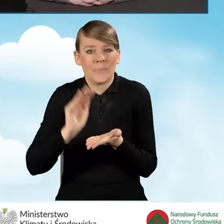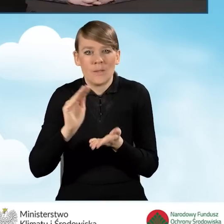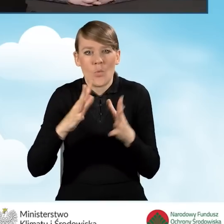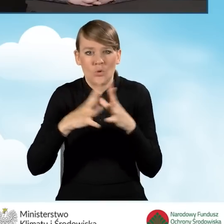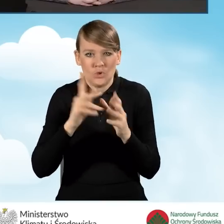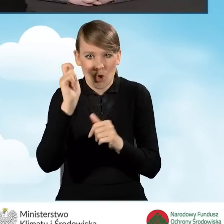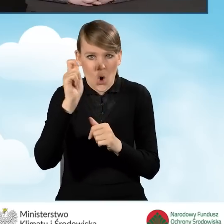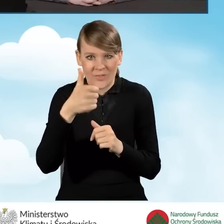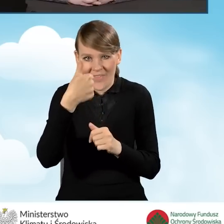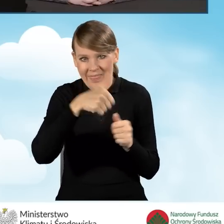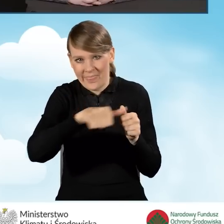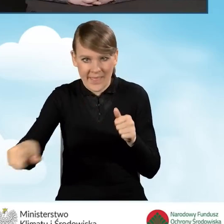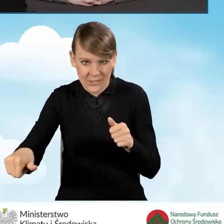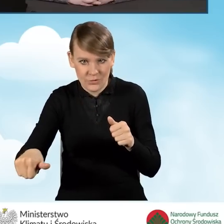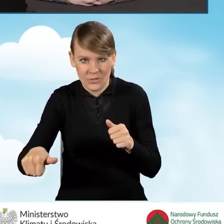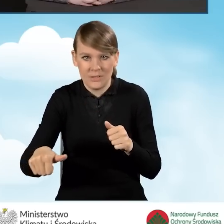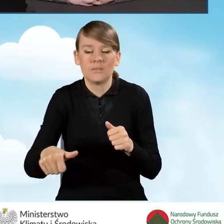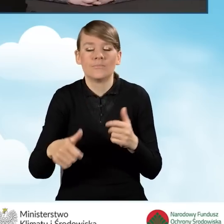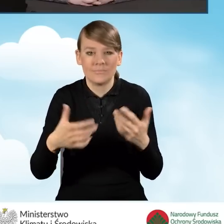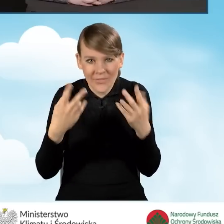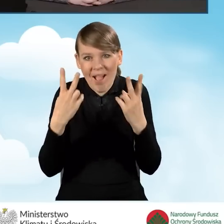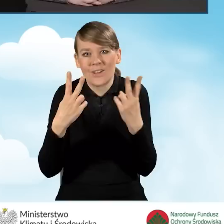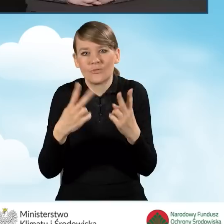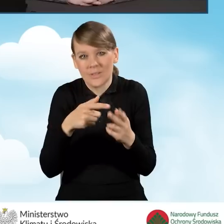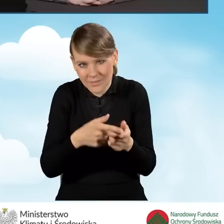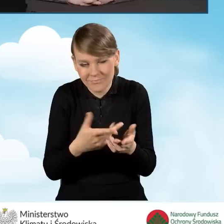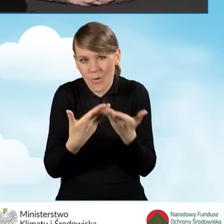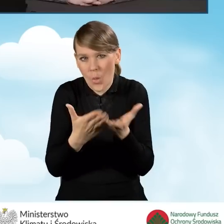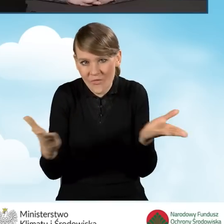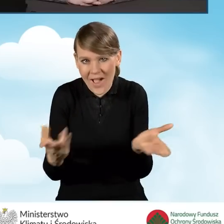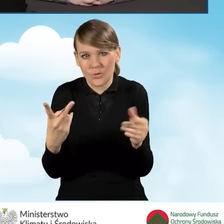tak żeby był dostępny dla mieszkańców gminy.